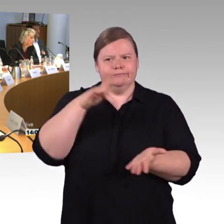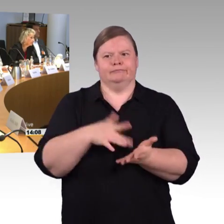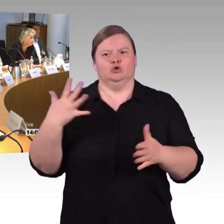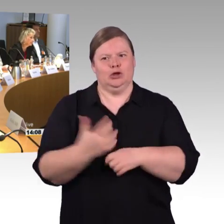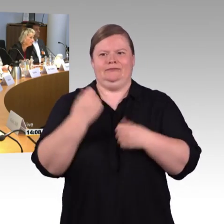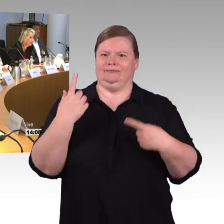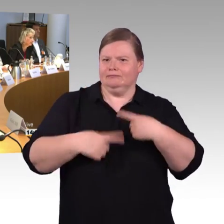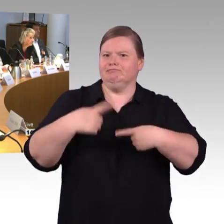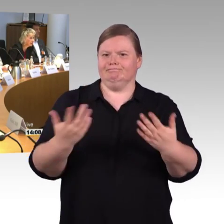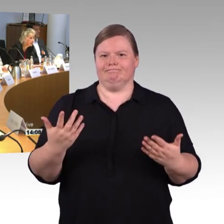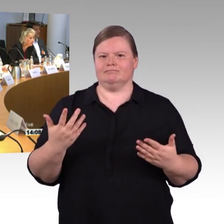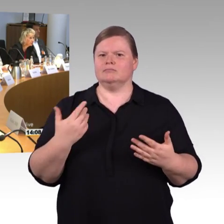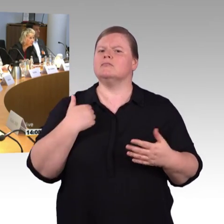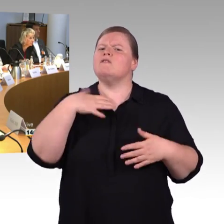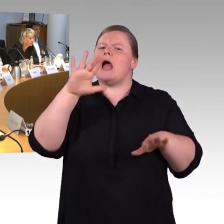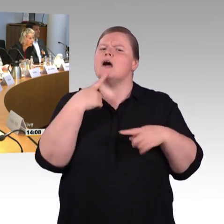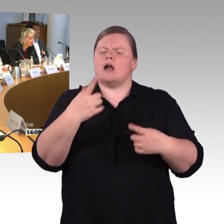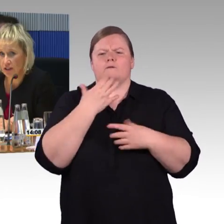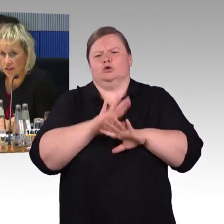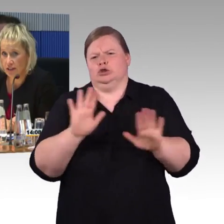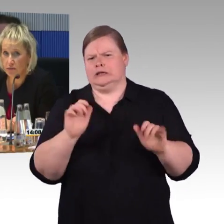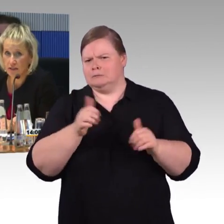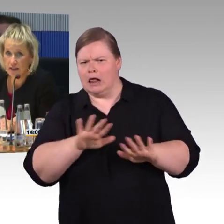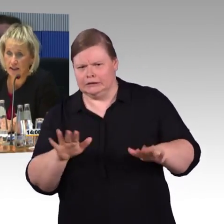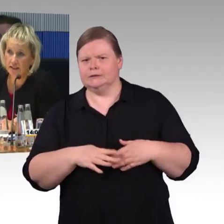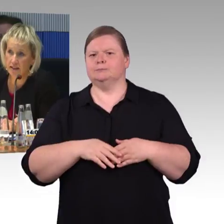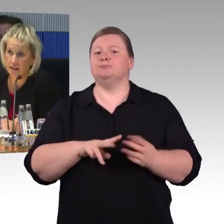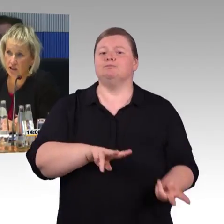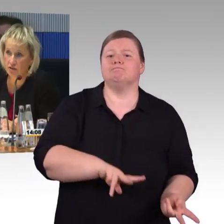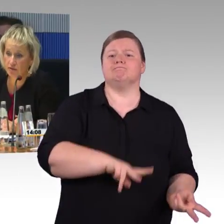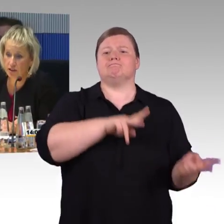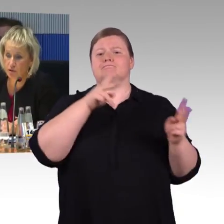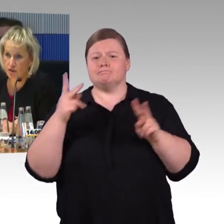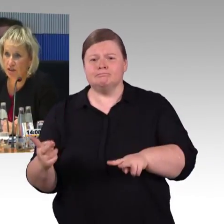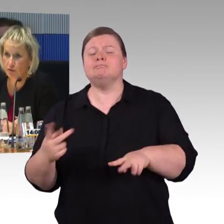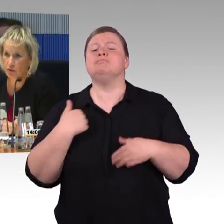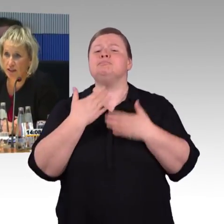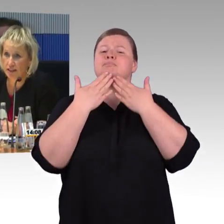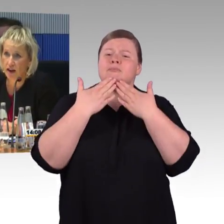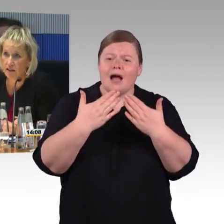um einen Überblick zum Thema Barrierefreiheit zu geben, unseren aktuellen Themendienst eingereicht. Wir beschäftigen uns seit Jahren